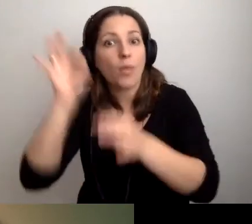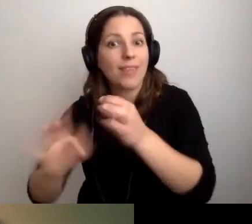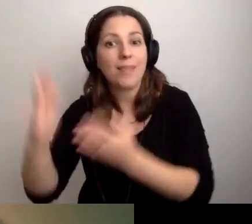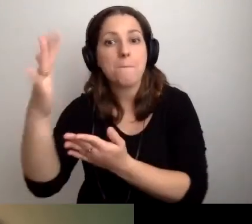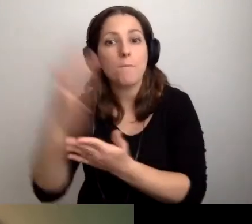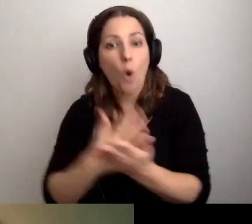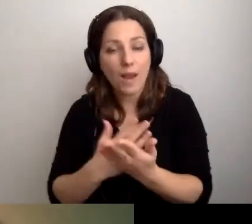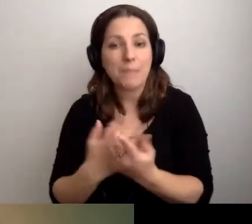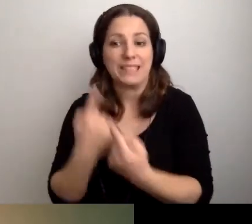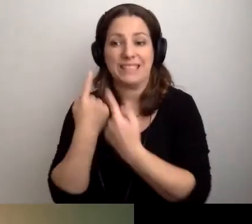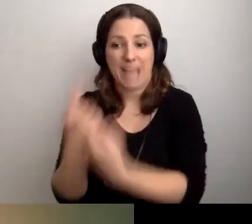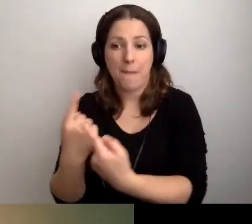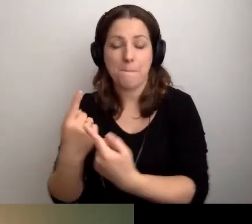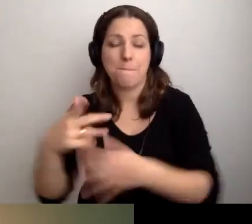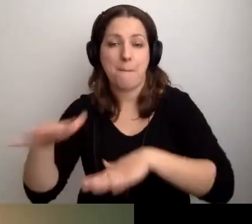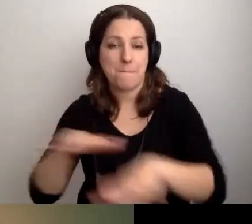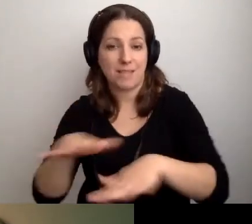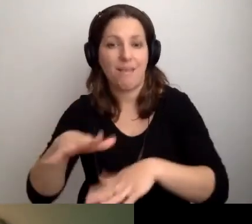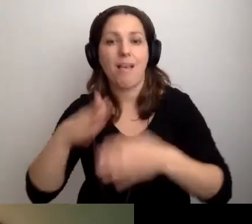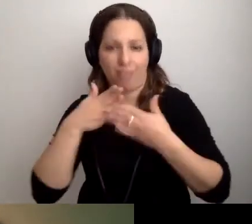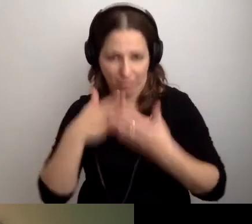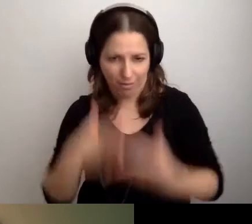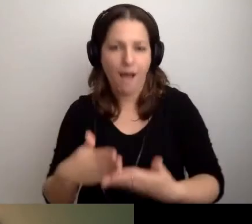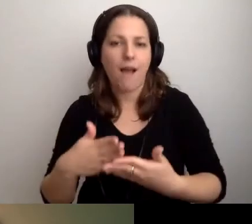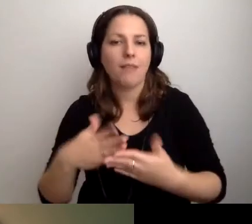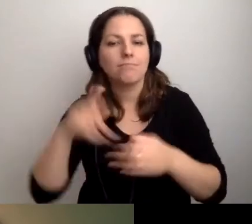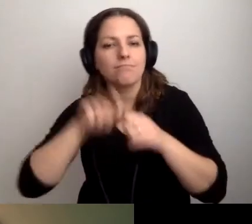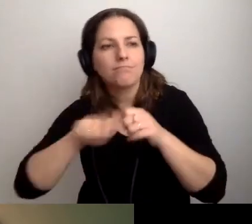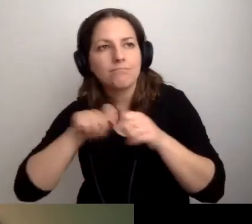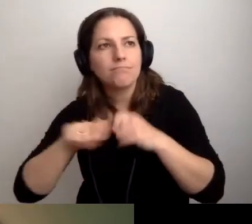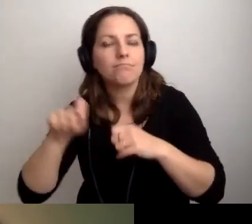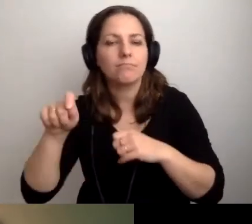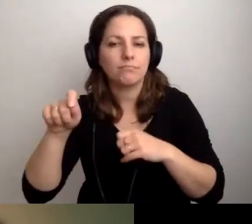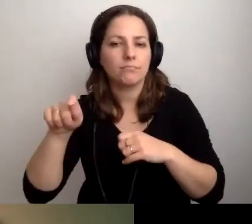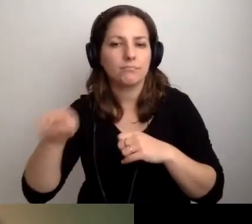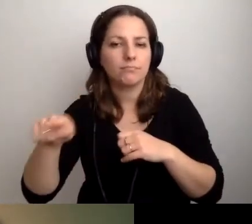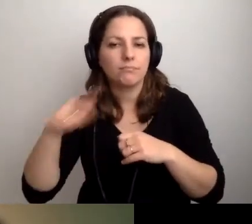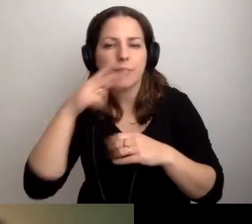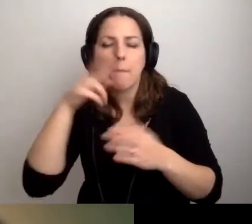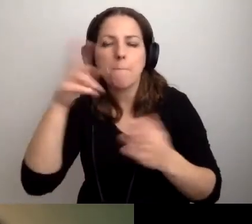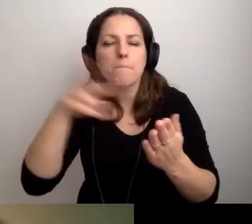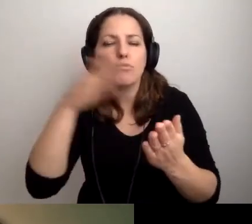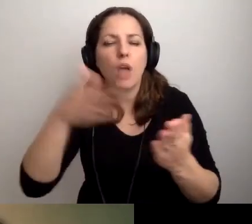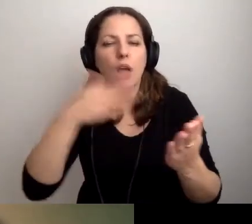i da radę skontrolować katalog biblioteczny,